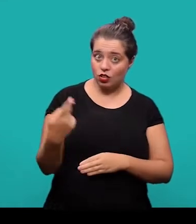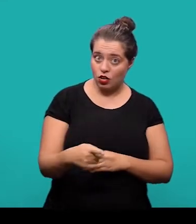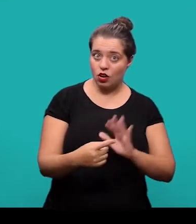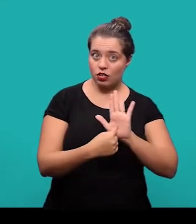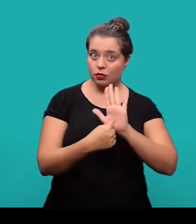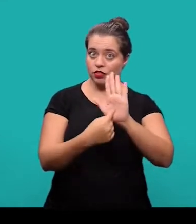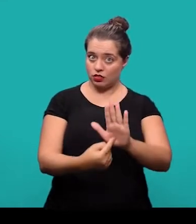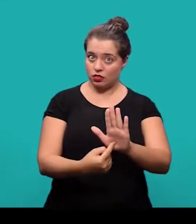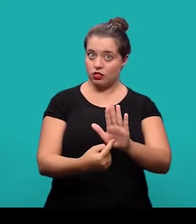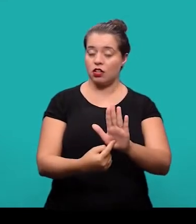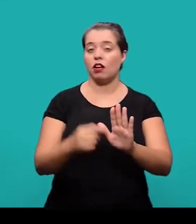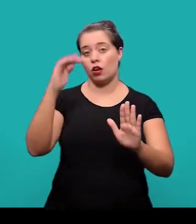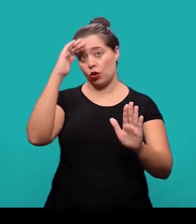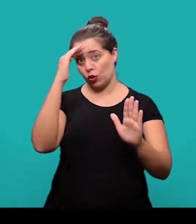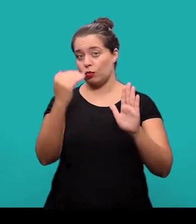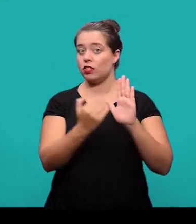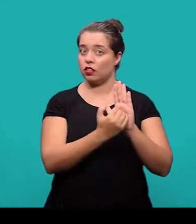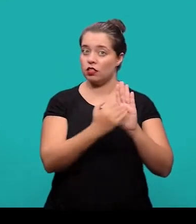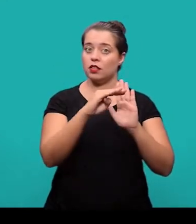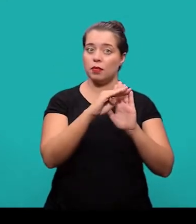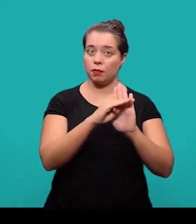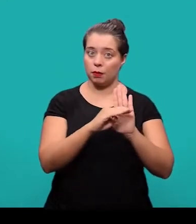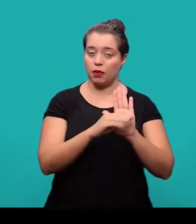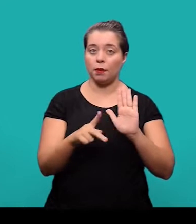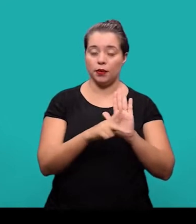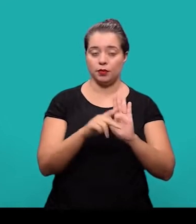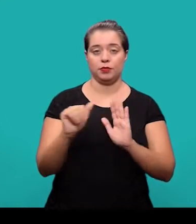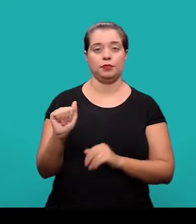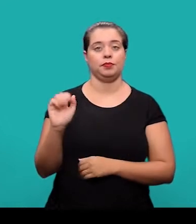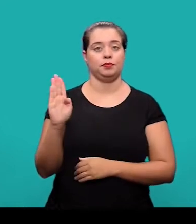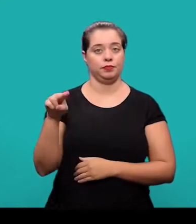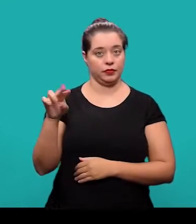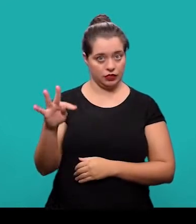nessa apresentação estão de acordo com as normas estabelecidas pela ABNT.